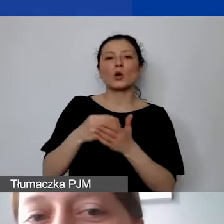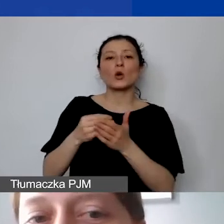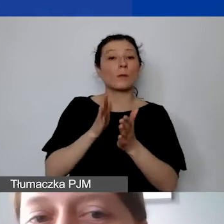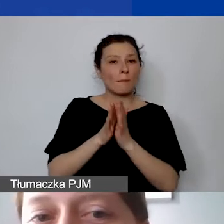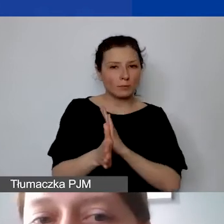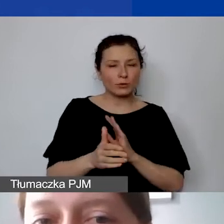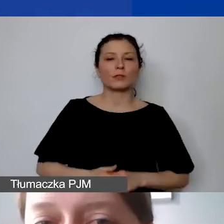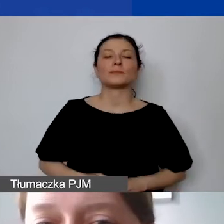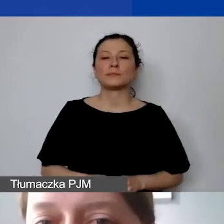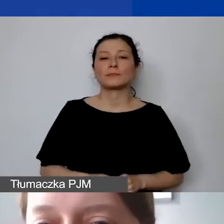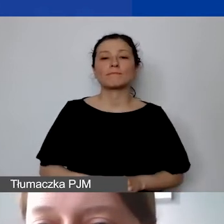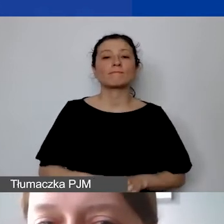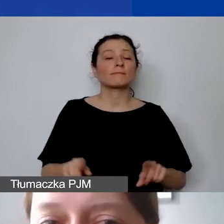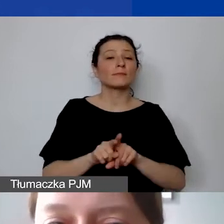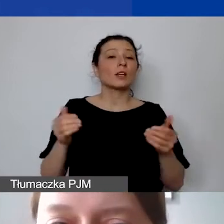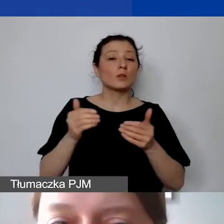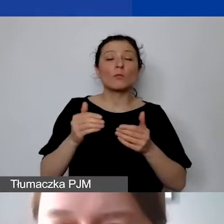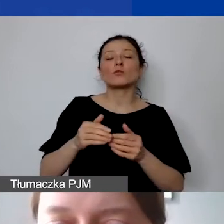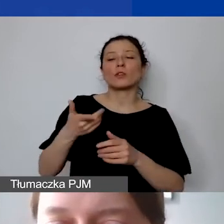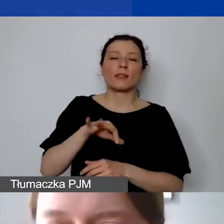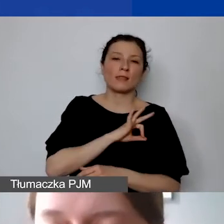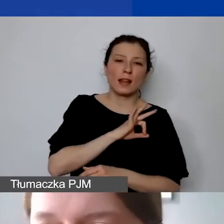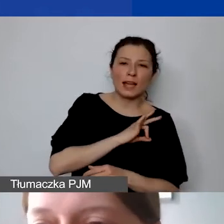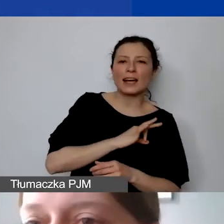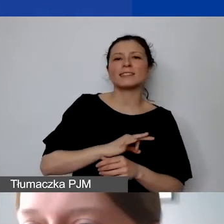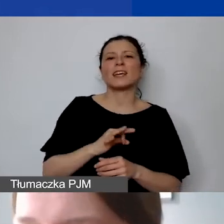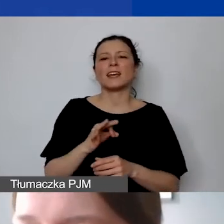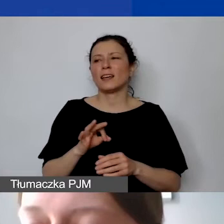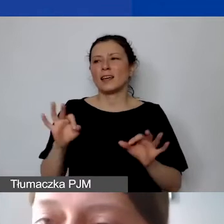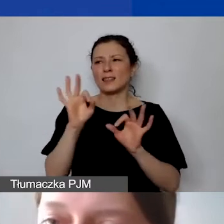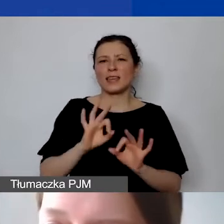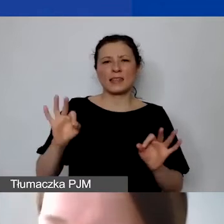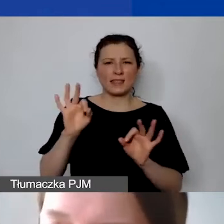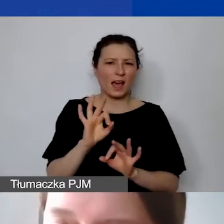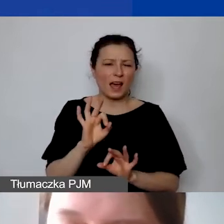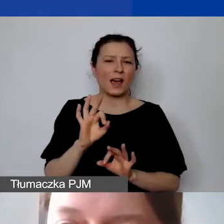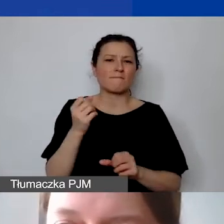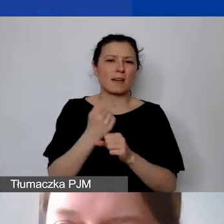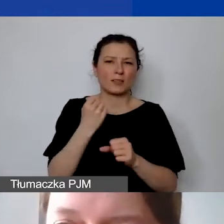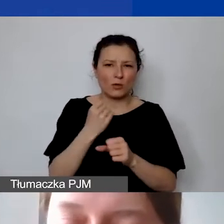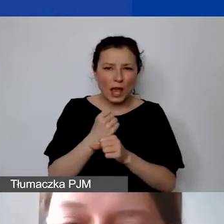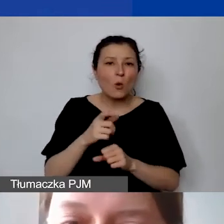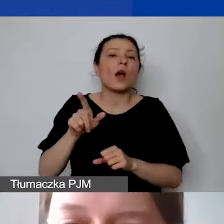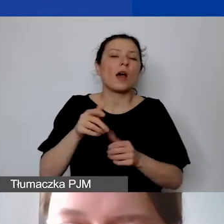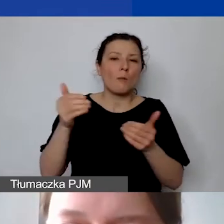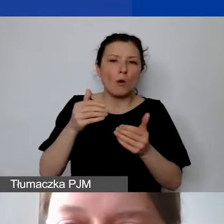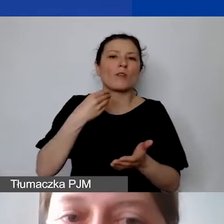możemy również sfinansować delegacje, diety personelu, wolontariuszy. Proszę pamiętać, że to nie są koszty personelu. To są koszty działań.